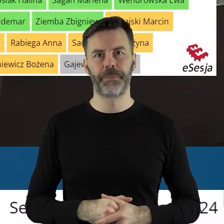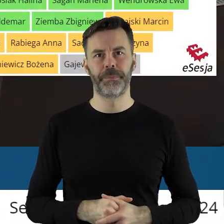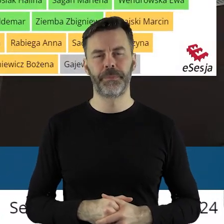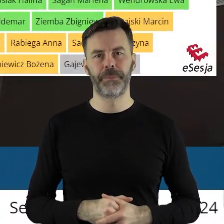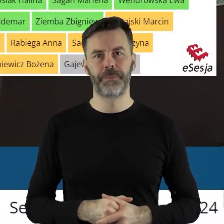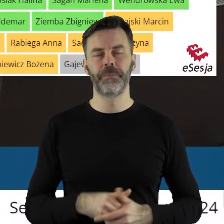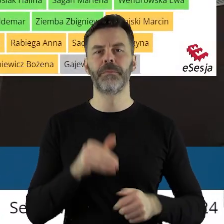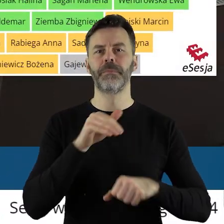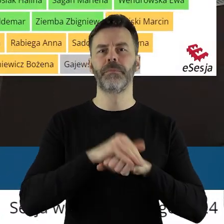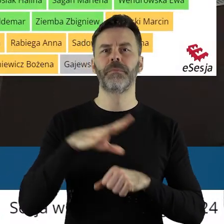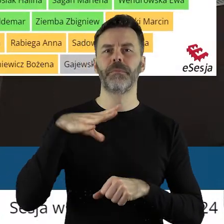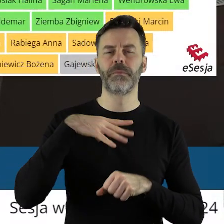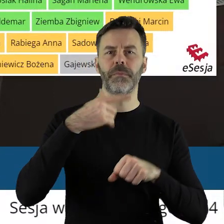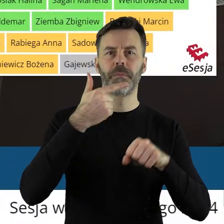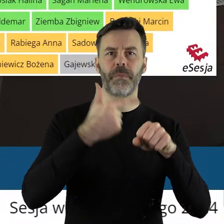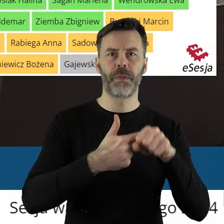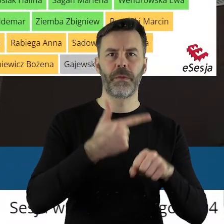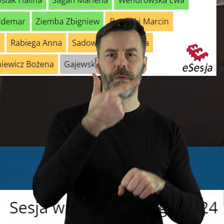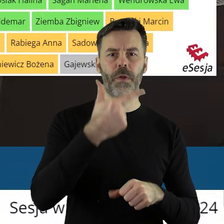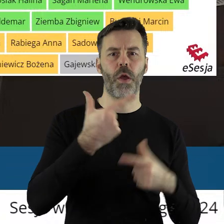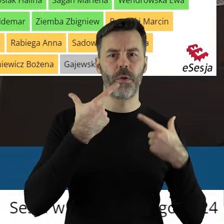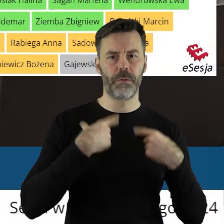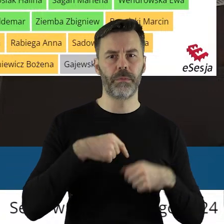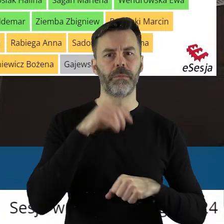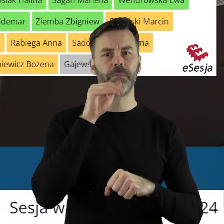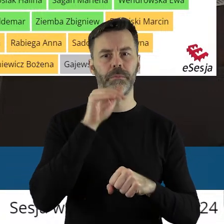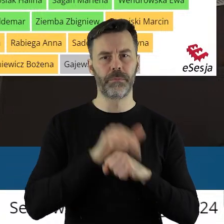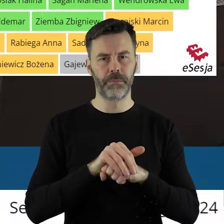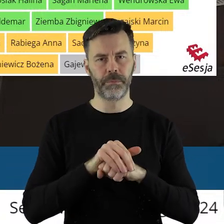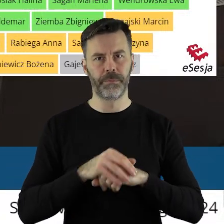Za stanowiskiem zagłosowało 22 radnych.